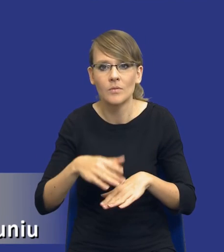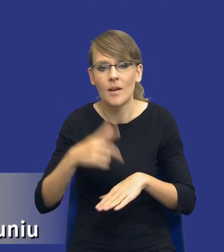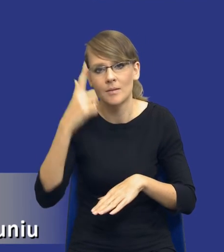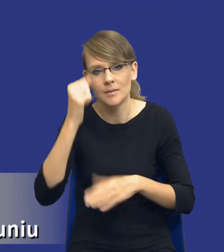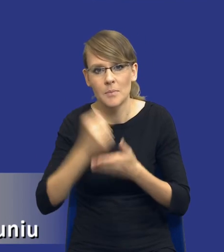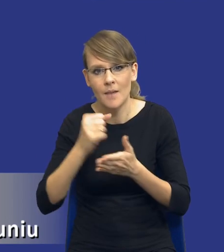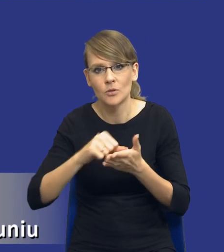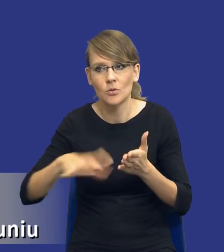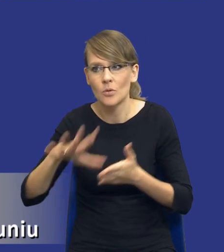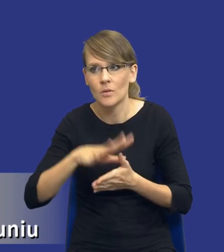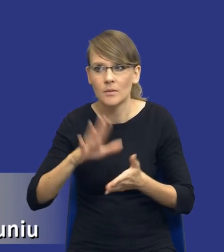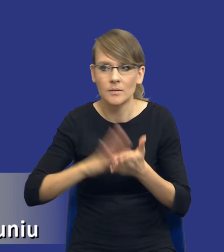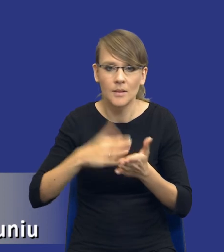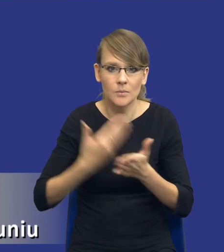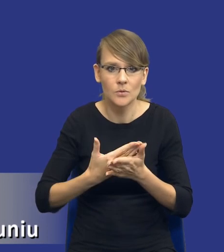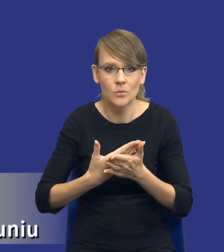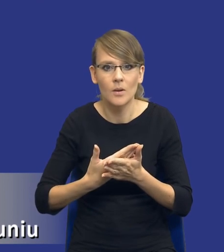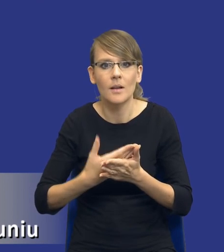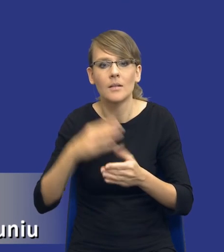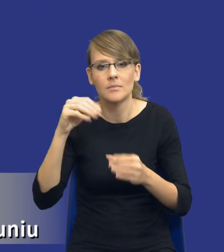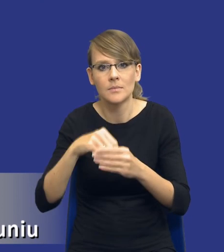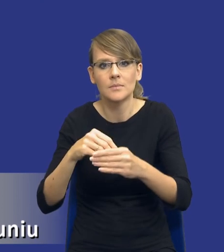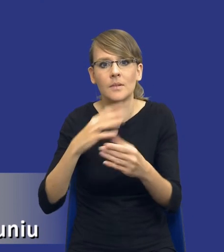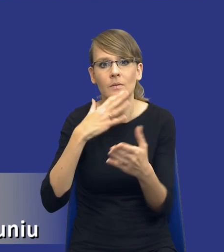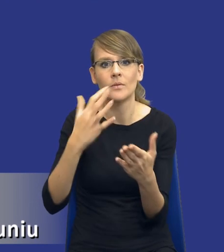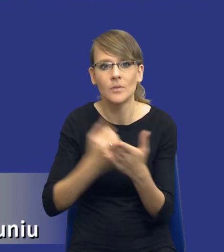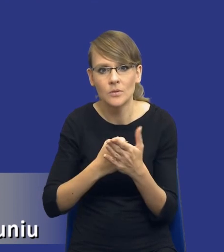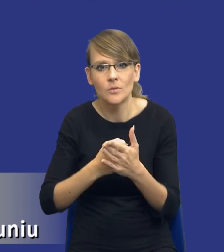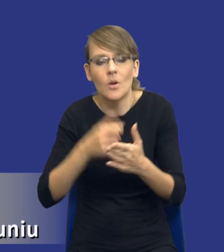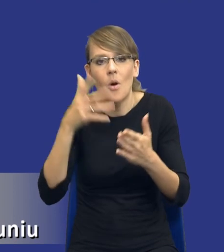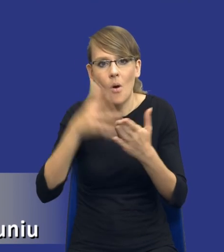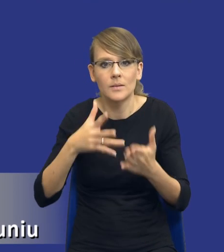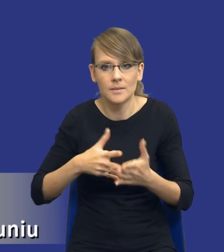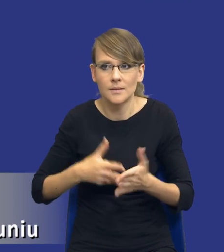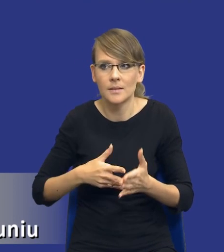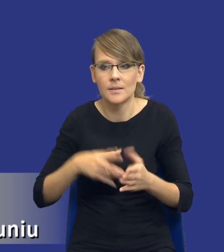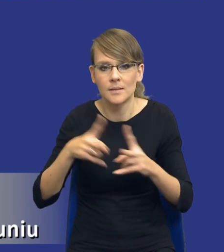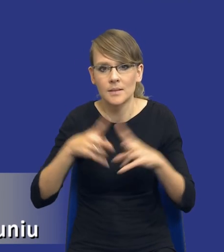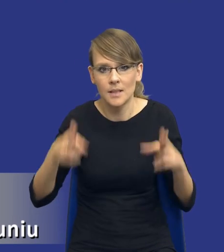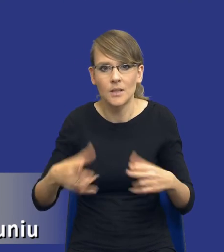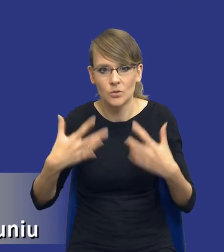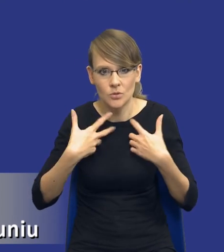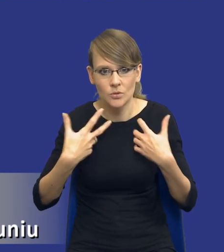chociażby poprzez wykorzystanie w kryteriach oceny ofert rachunku kosztów cyklu życia,